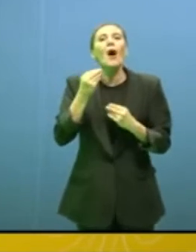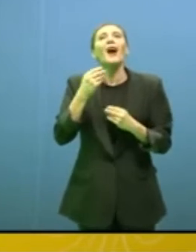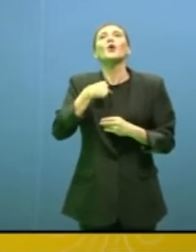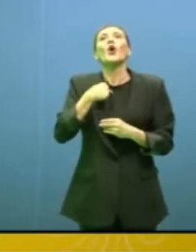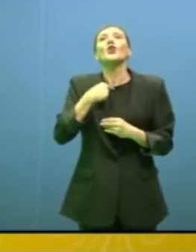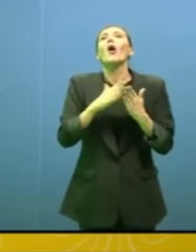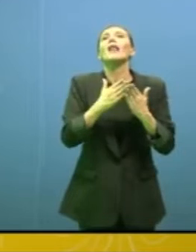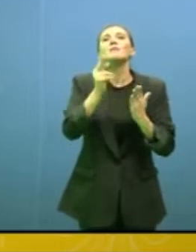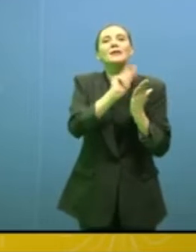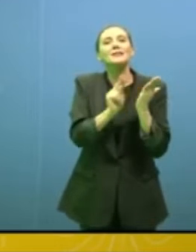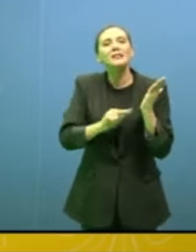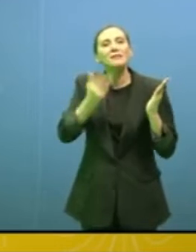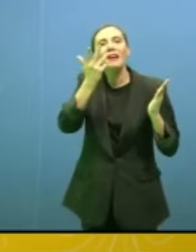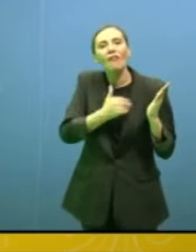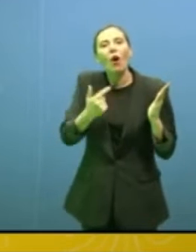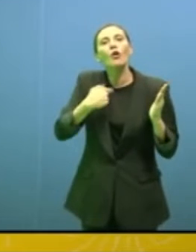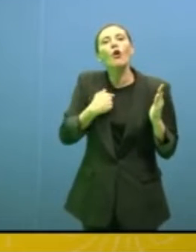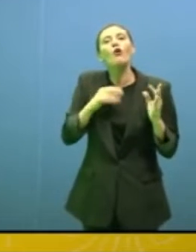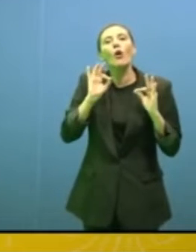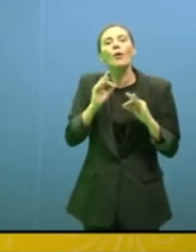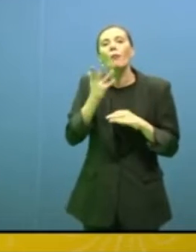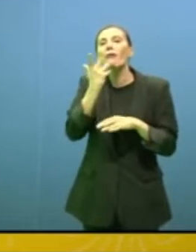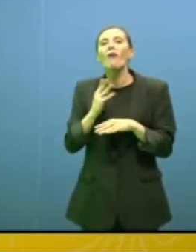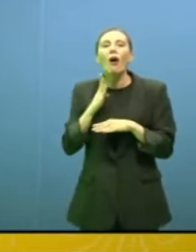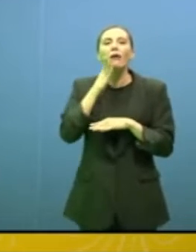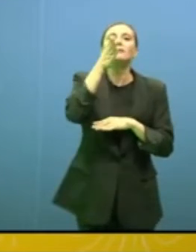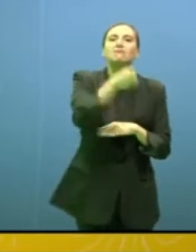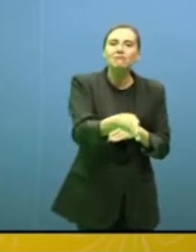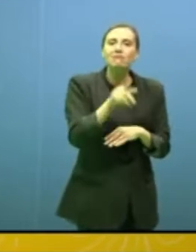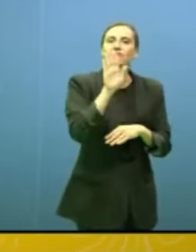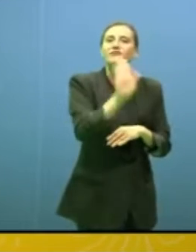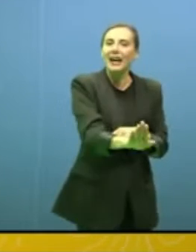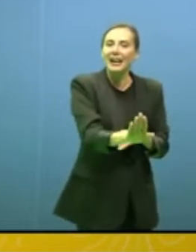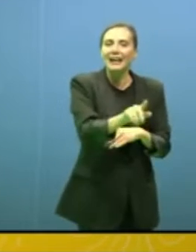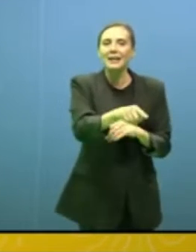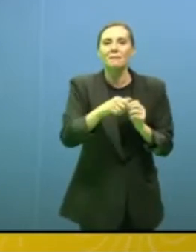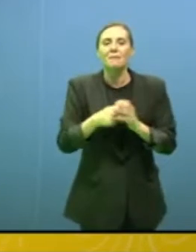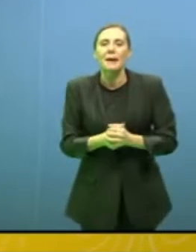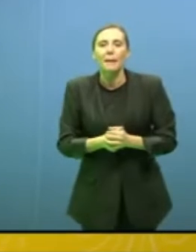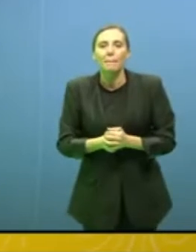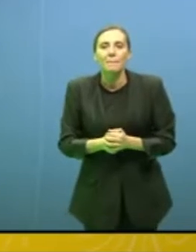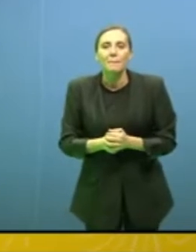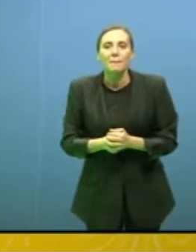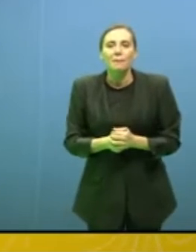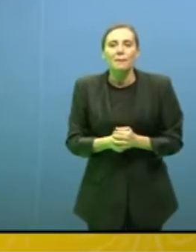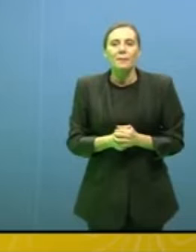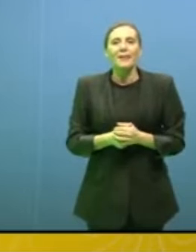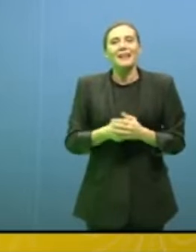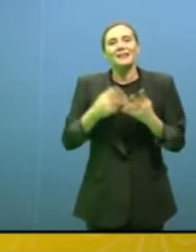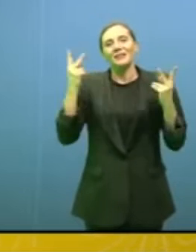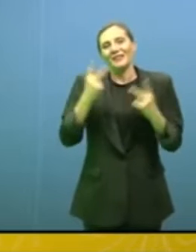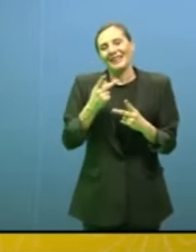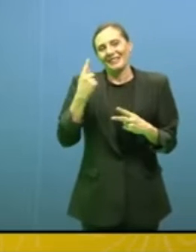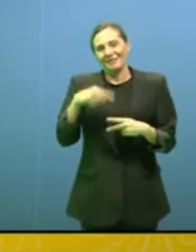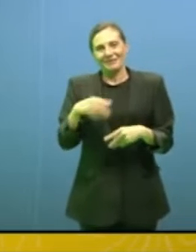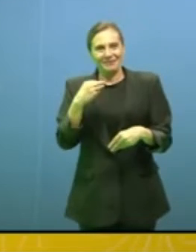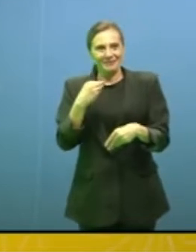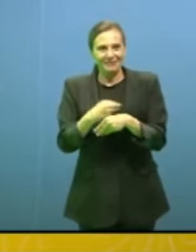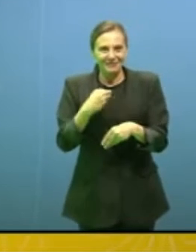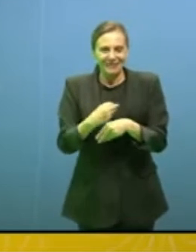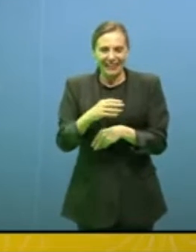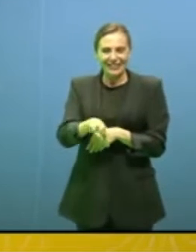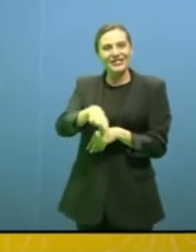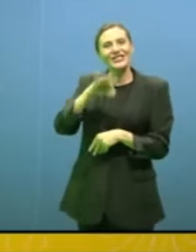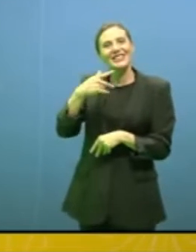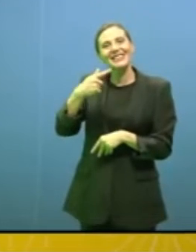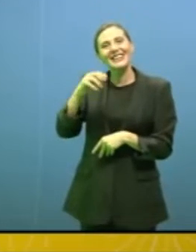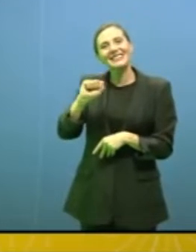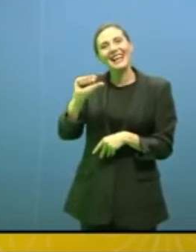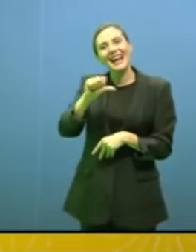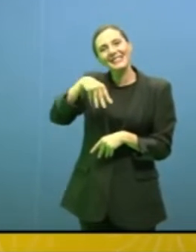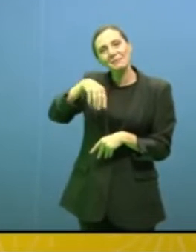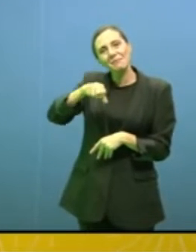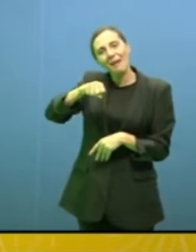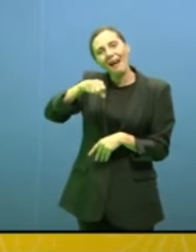un romanzo vado lì". È ironica questa idea di scegliere la Tasmania come posto dove salvarsi,